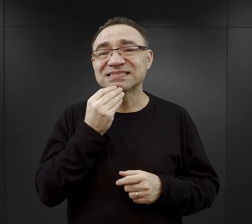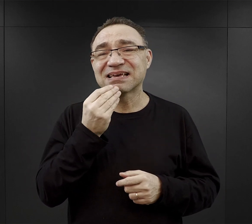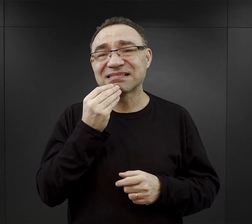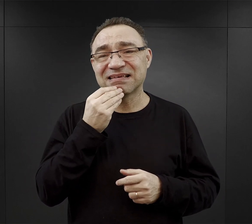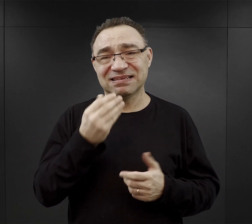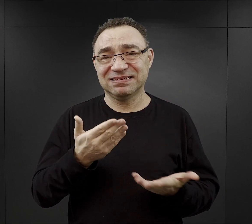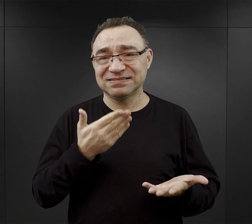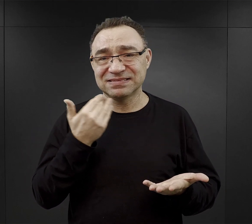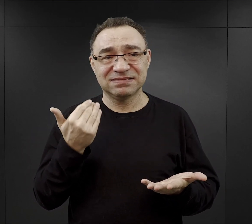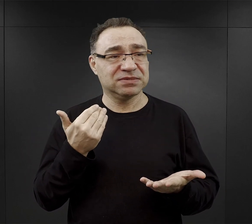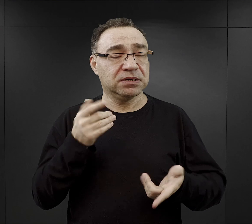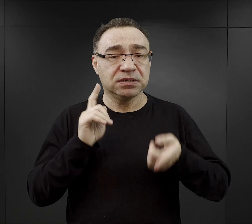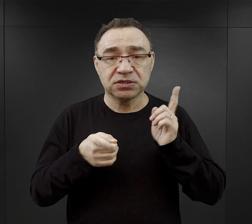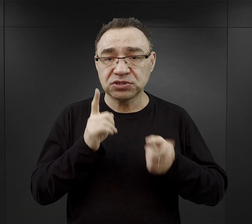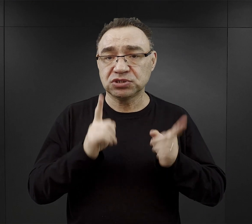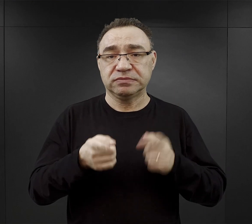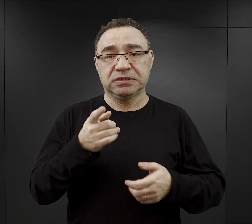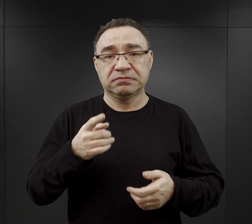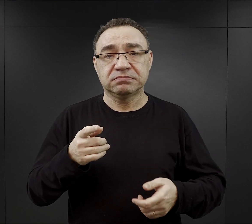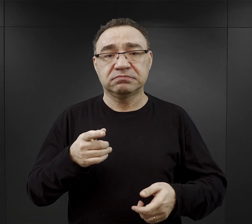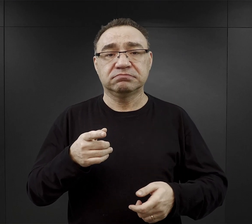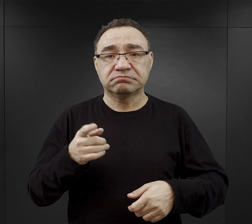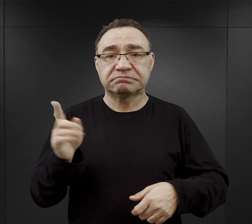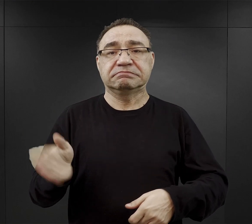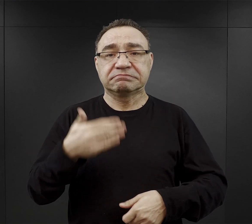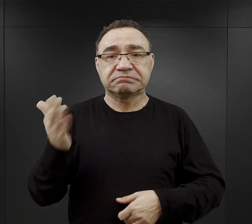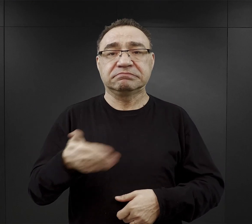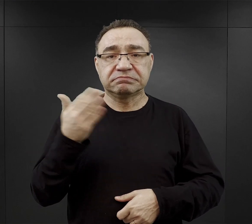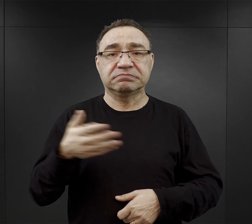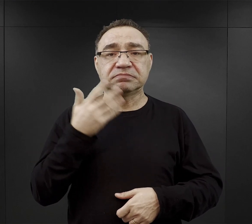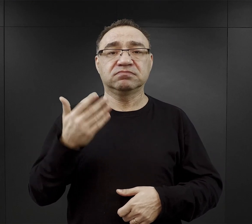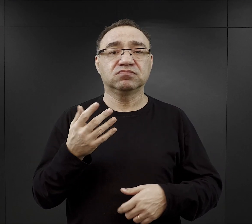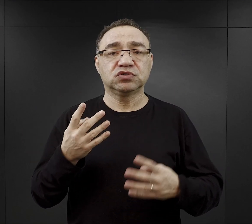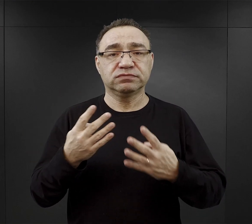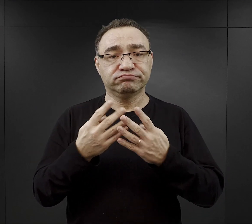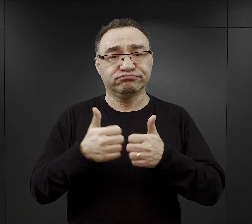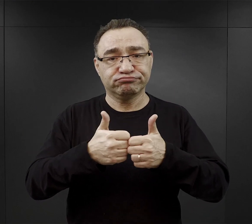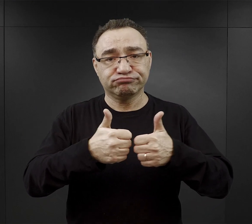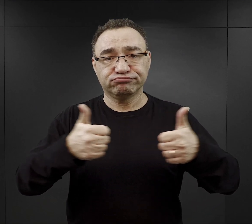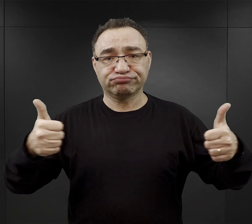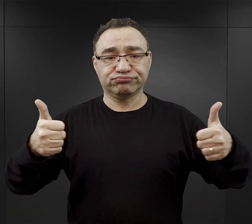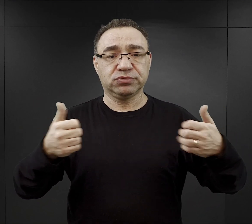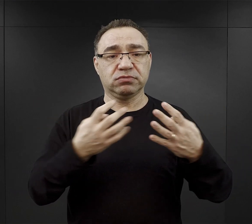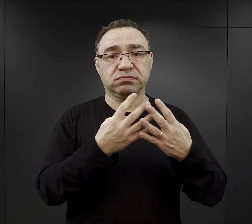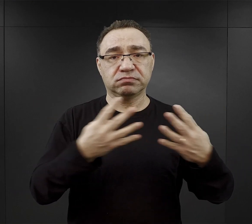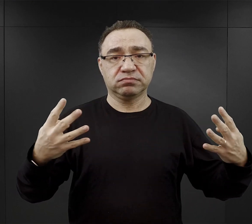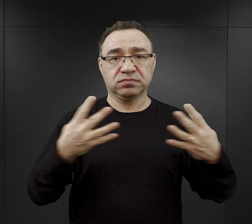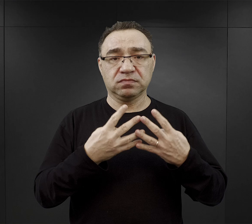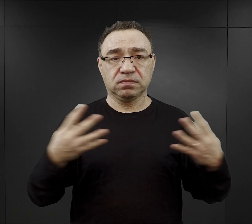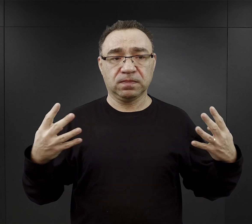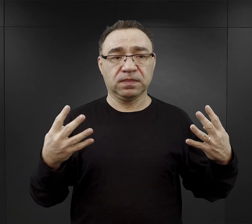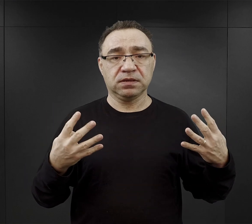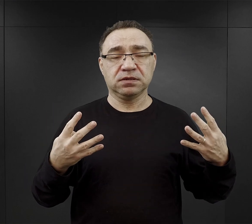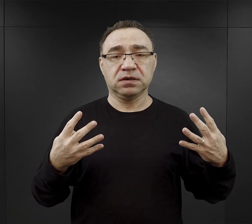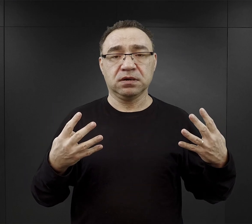No w ogromnym pędzie, w ogromnym pośpiechu, ustawić się na placu apelowym, tak aby odbył się apel,